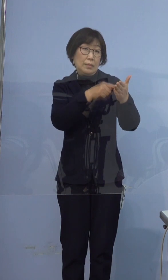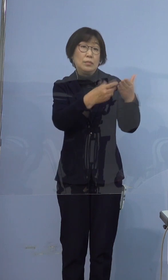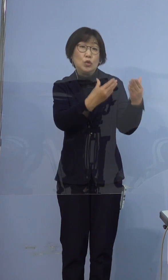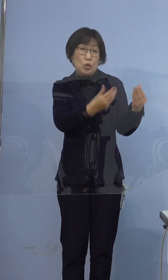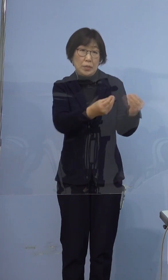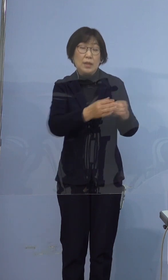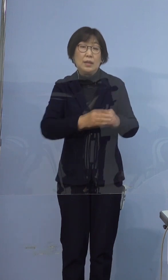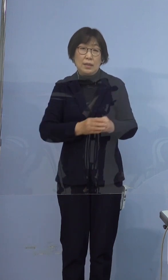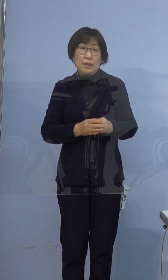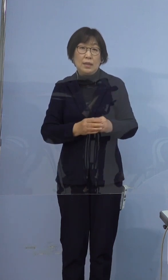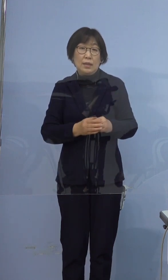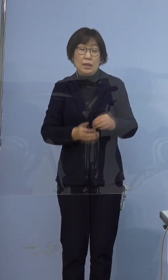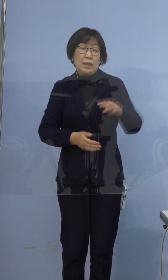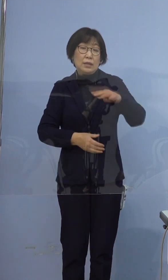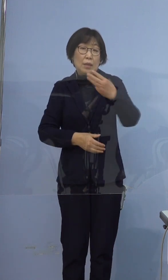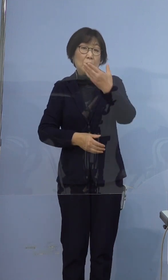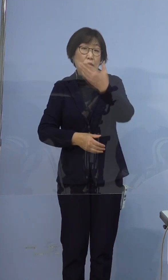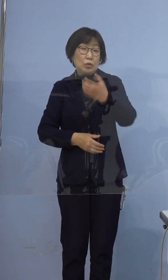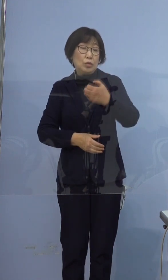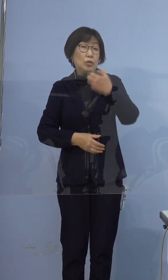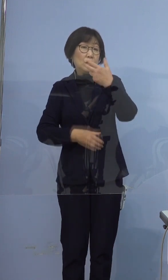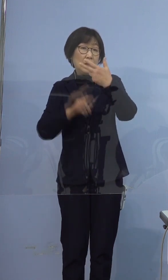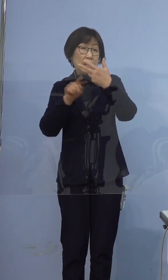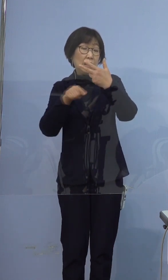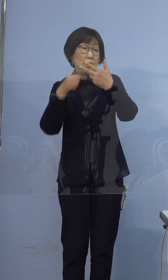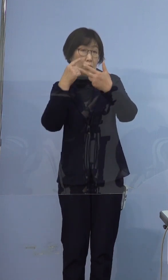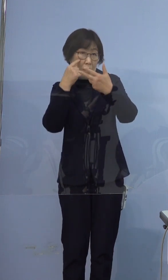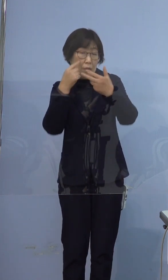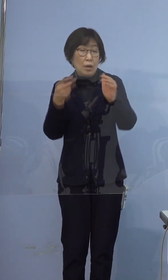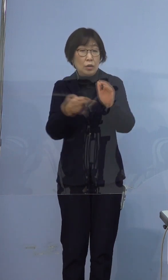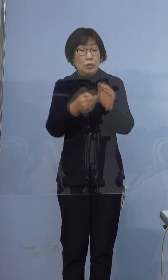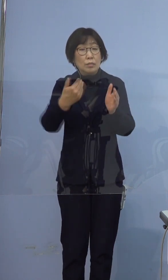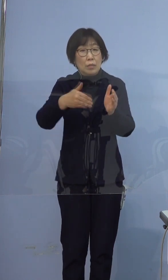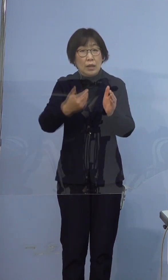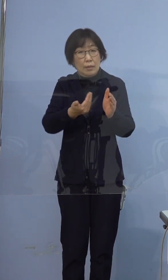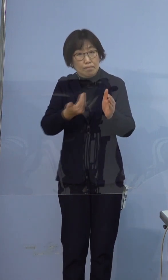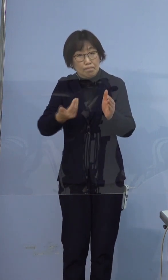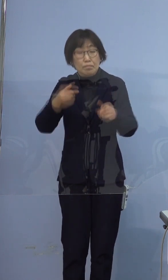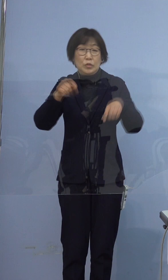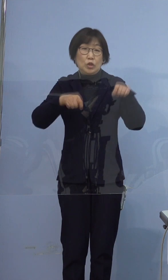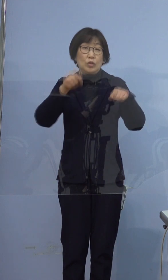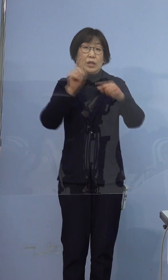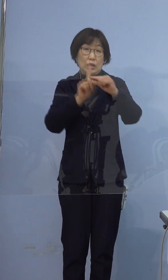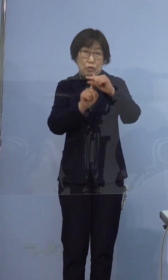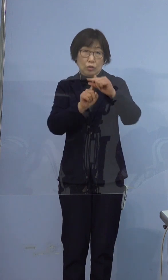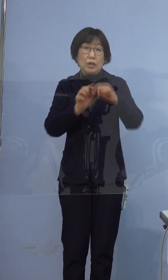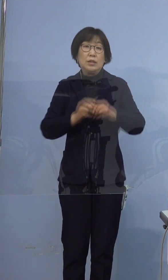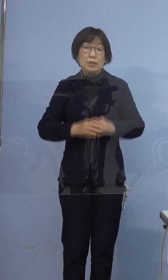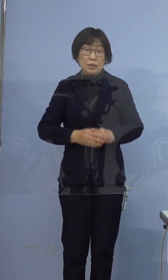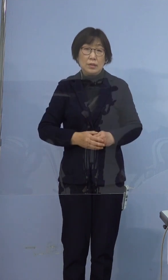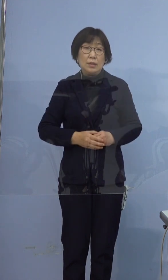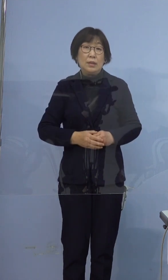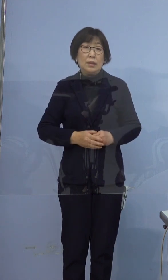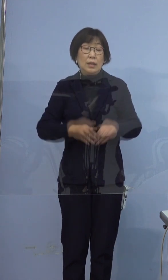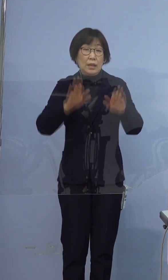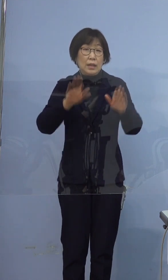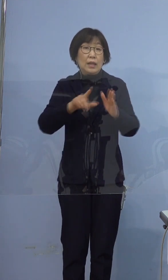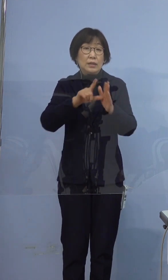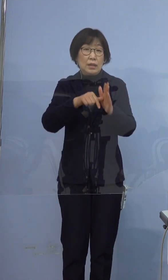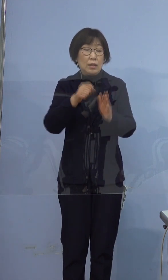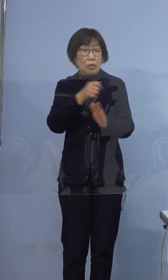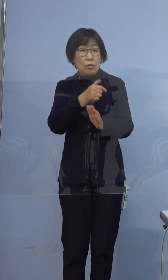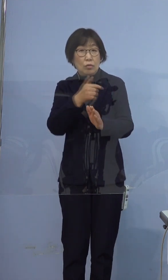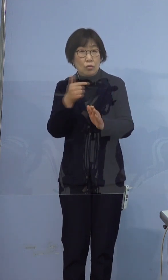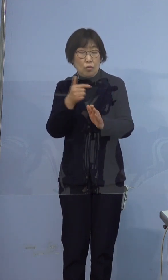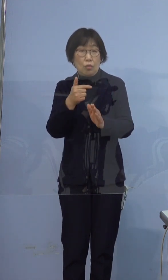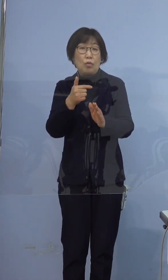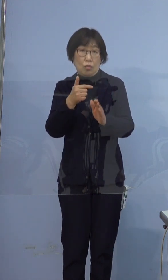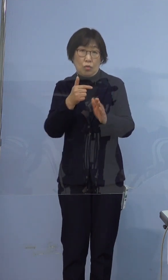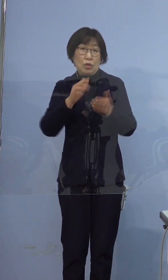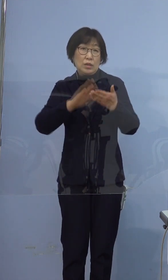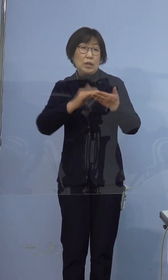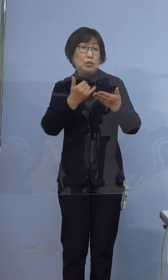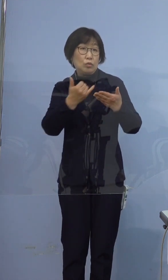397例目の方は入院調整中であります また、現時点での濃厚接触者については